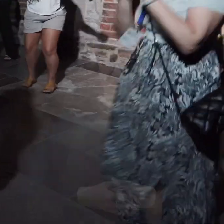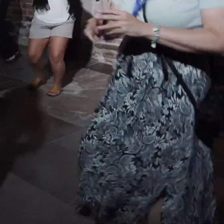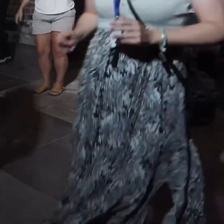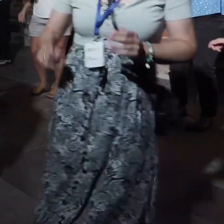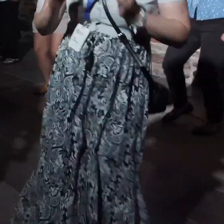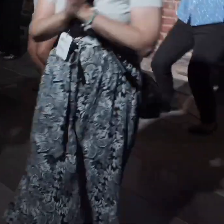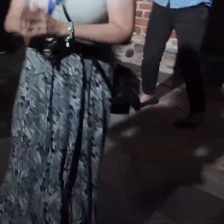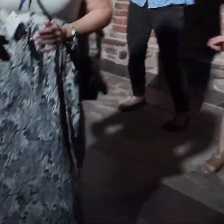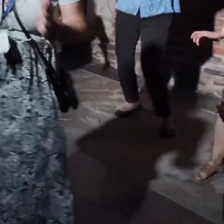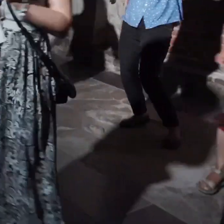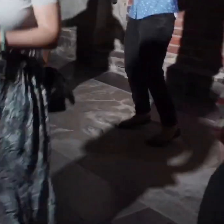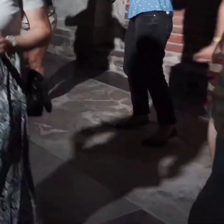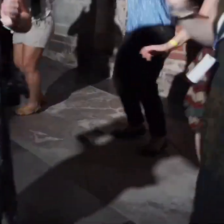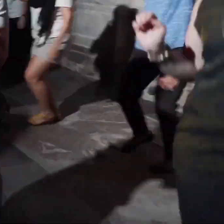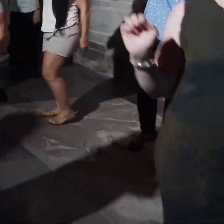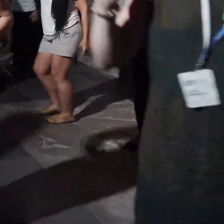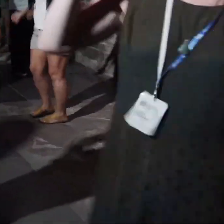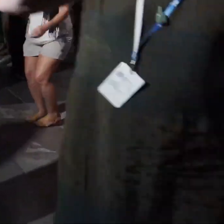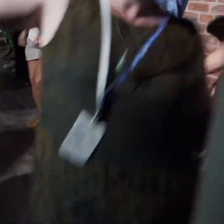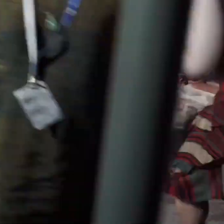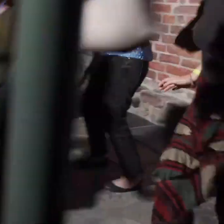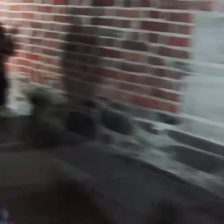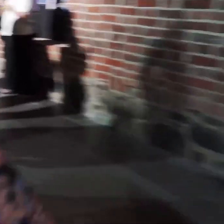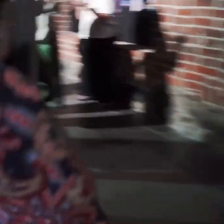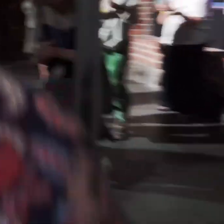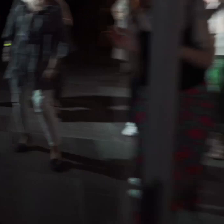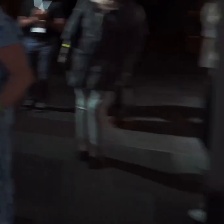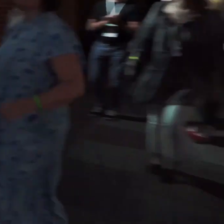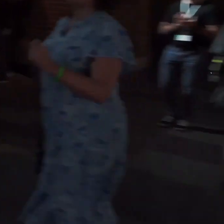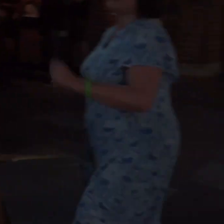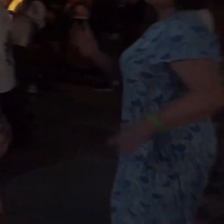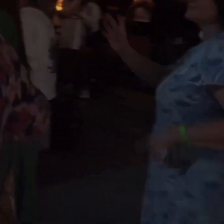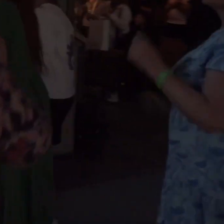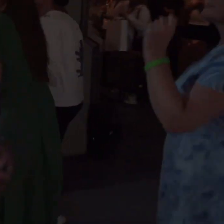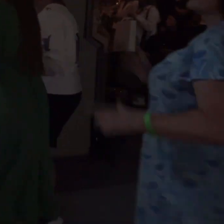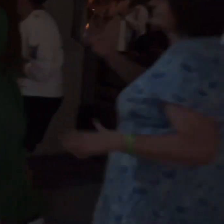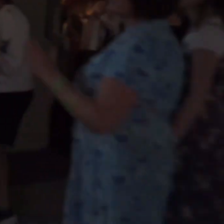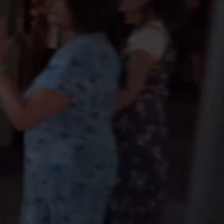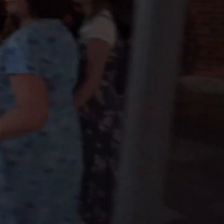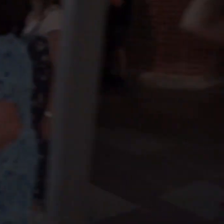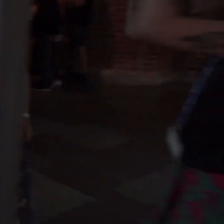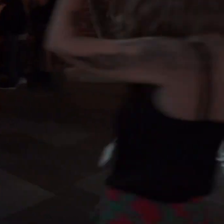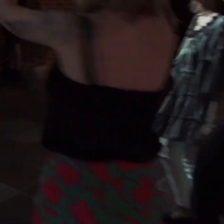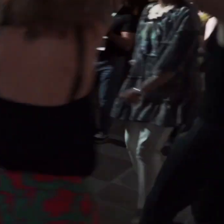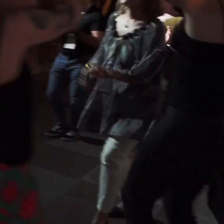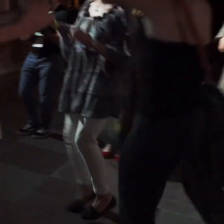[Dynamiczna muzyka]